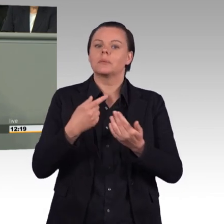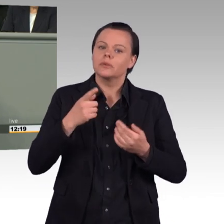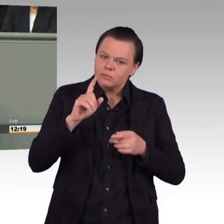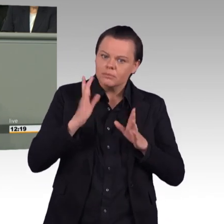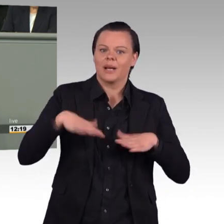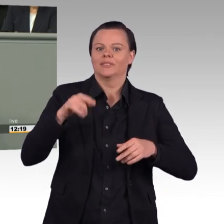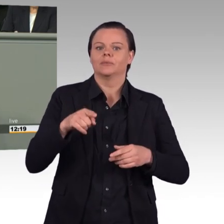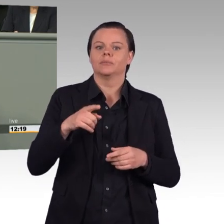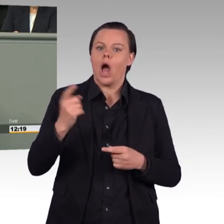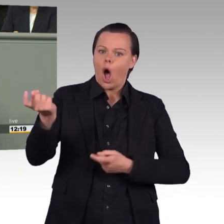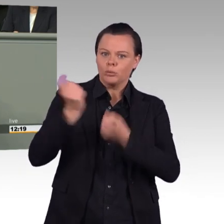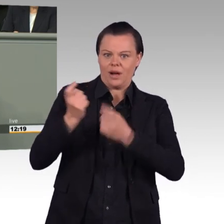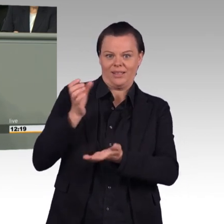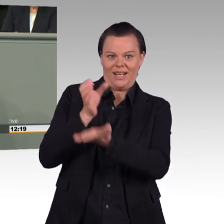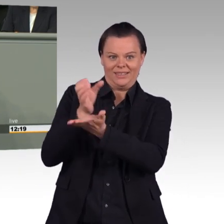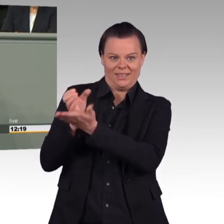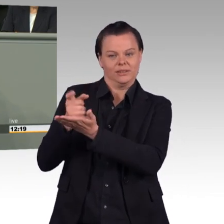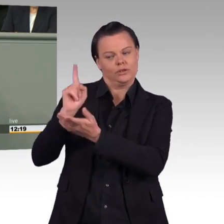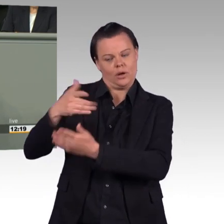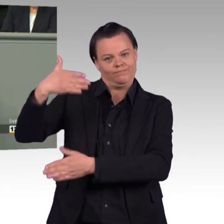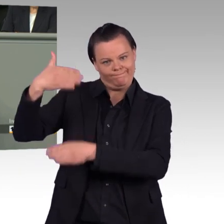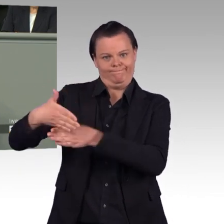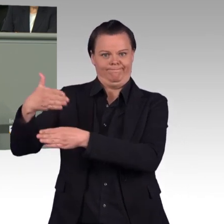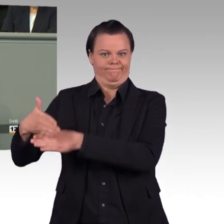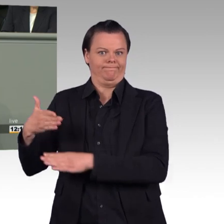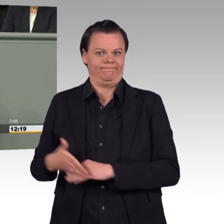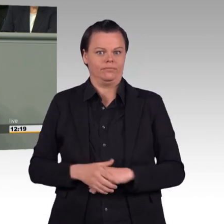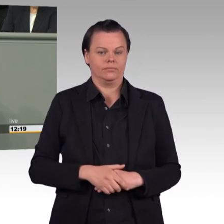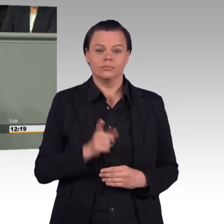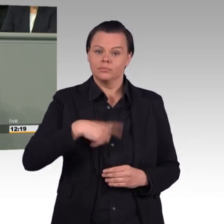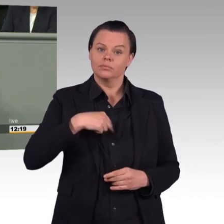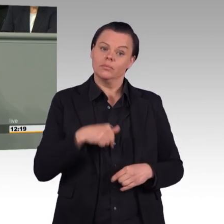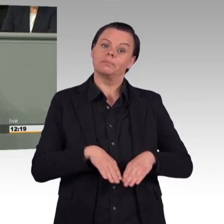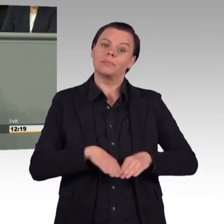Frau Ursula von der Leyen, mit ihrem Konzept, die Bundeswehr attraktiver zu machen,